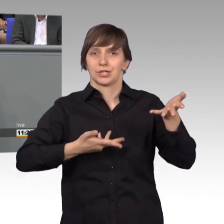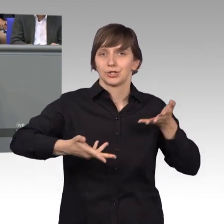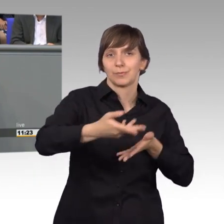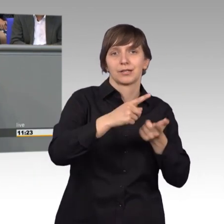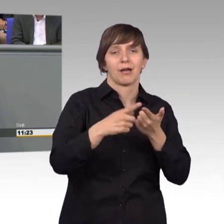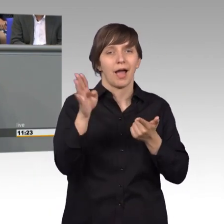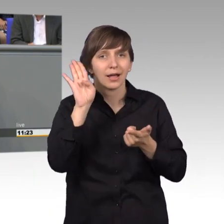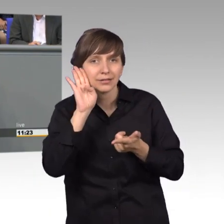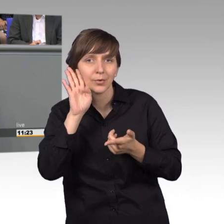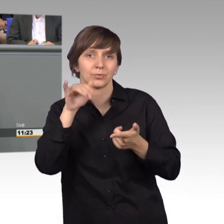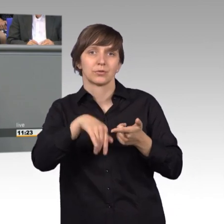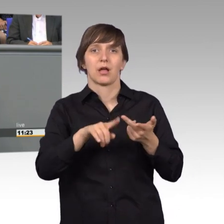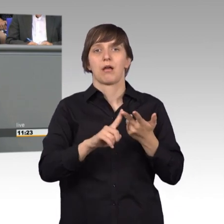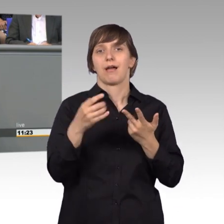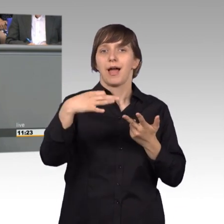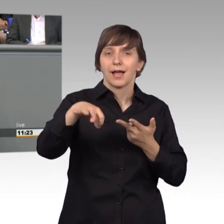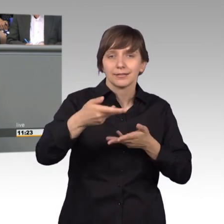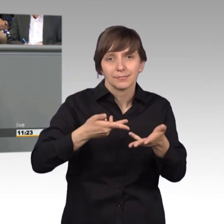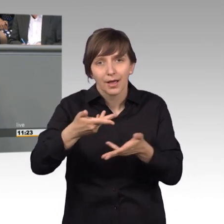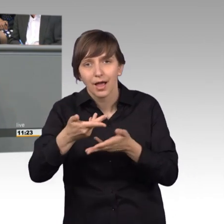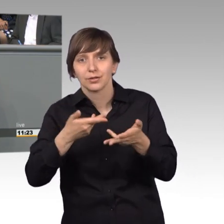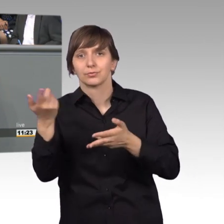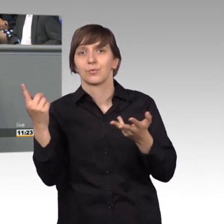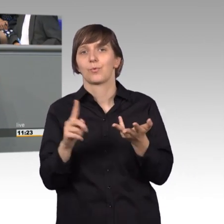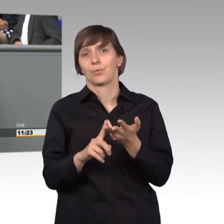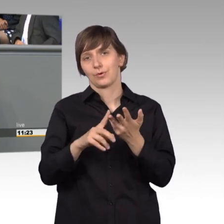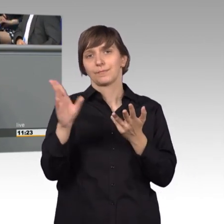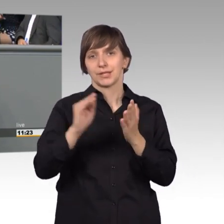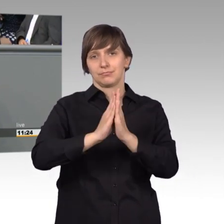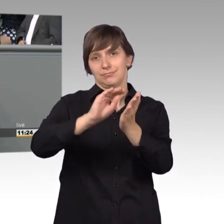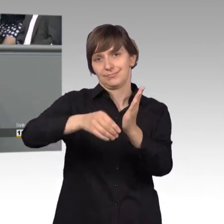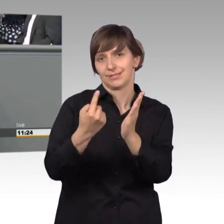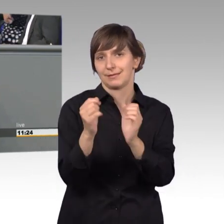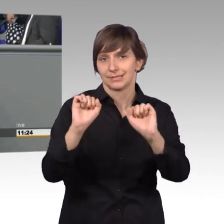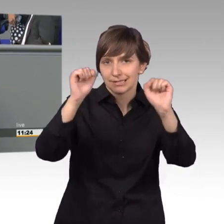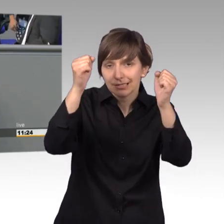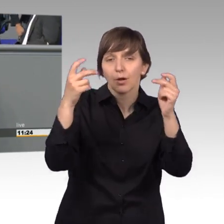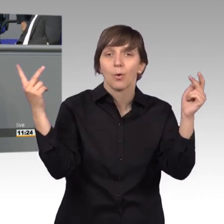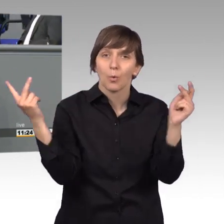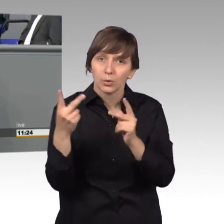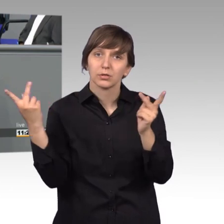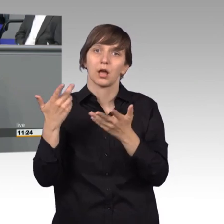in Einzelberatungen mit Petenten und vor allen Dingen auch in der Vorarbeit im Gespräch mit Behörden und Ministerien